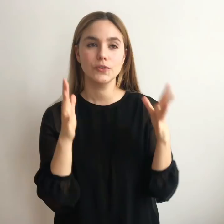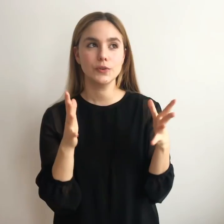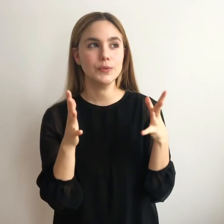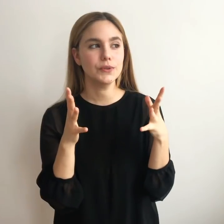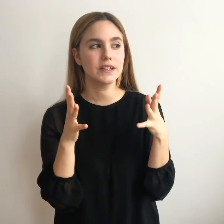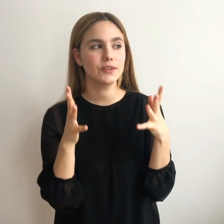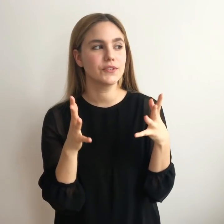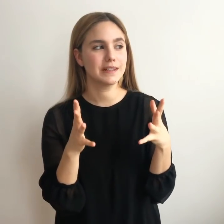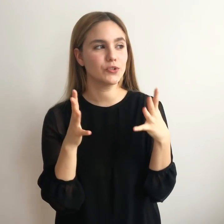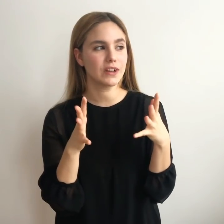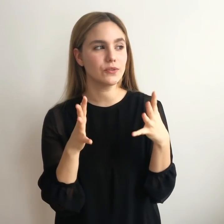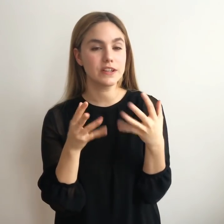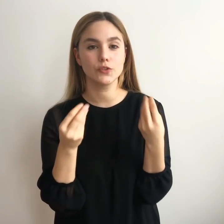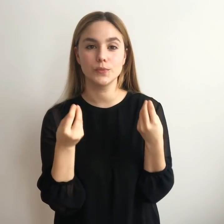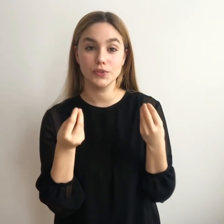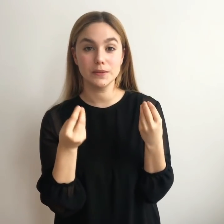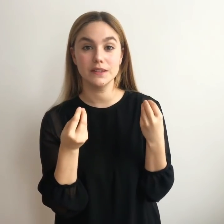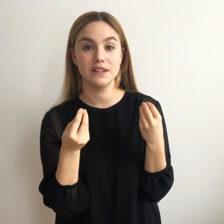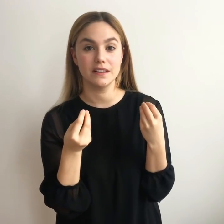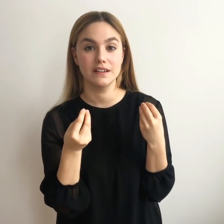Cómo encontramos algo que nos motive de verdad.